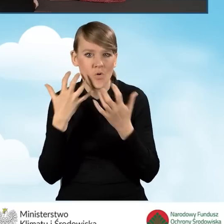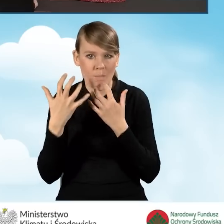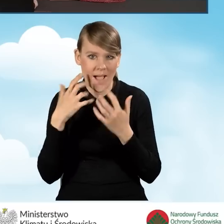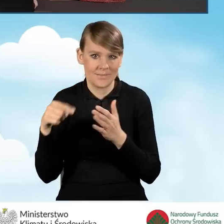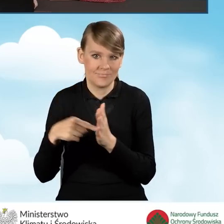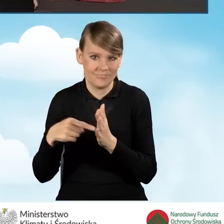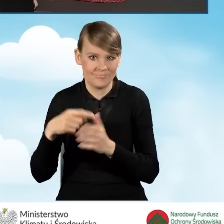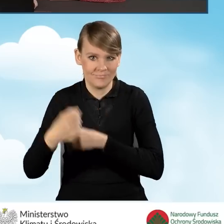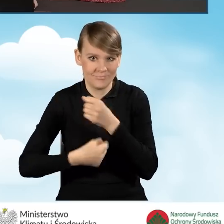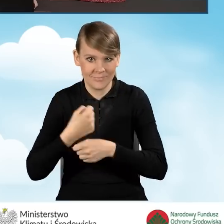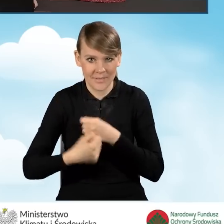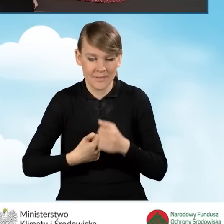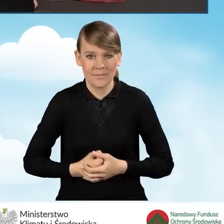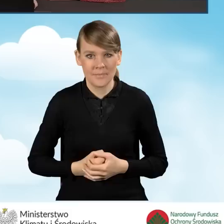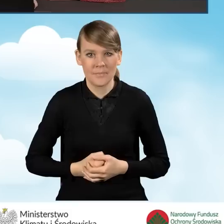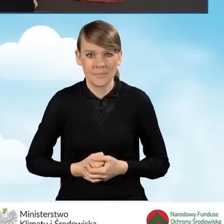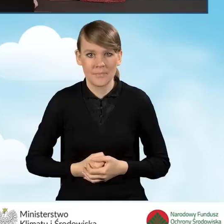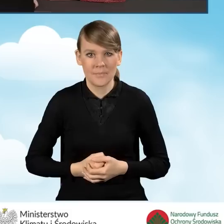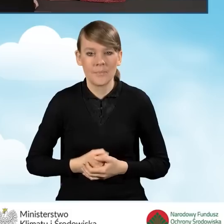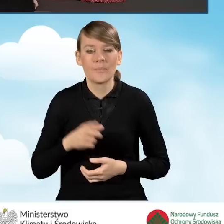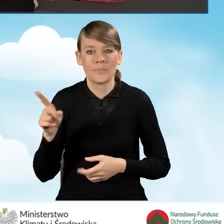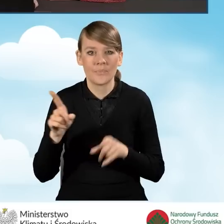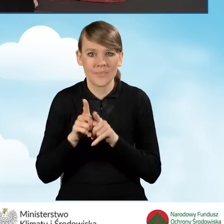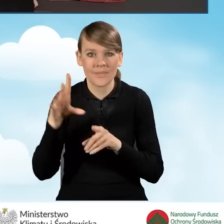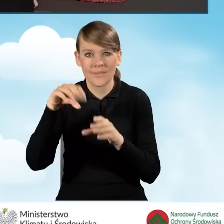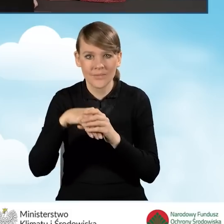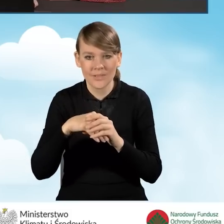Informacje o przedsięwzięciu również mamy podzielone na podsekcje.